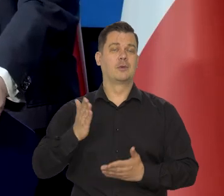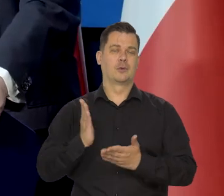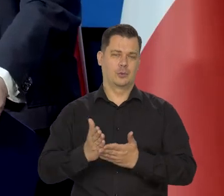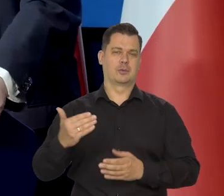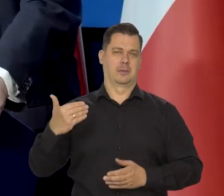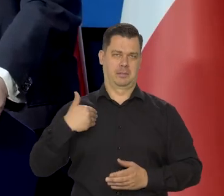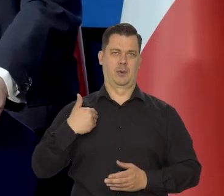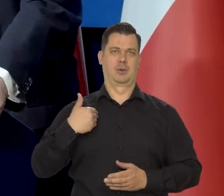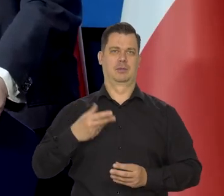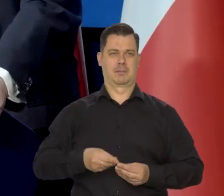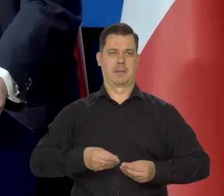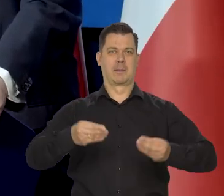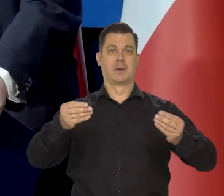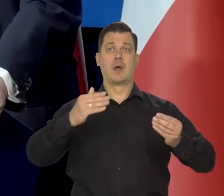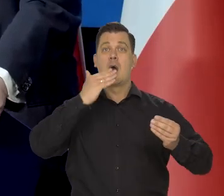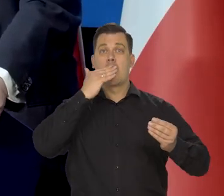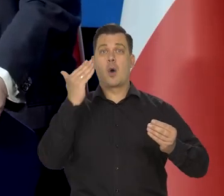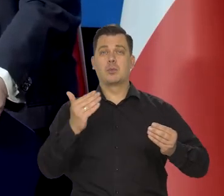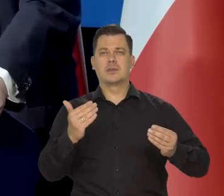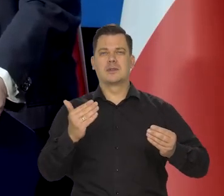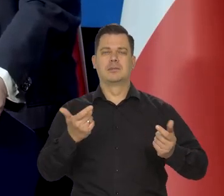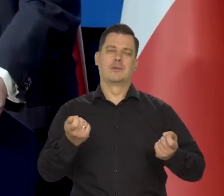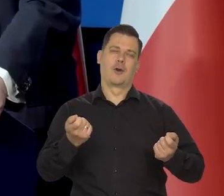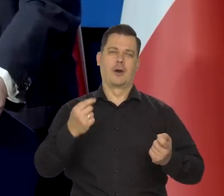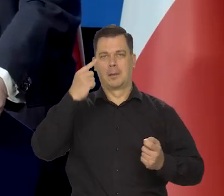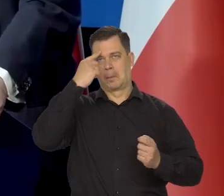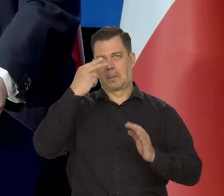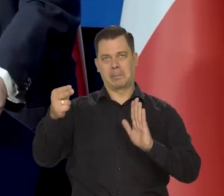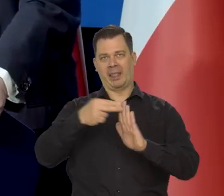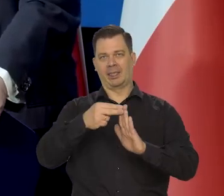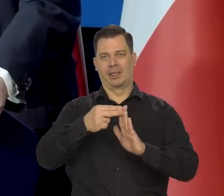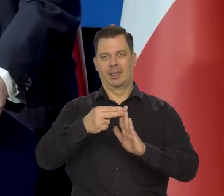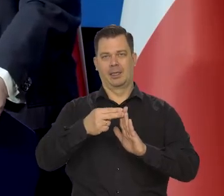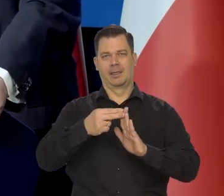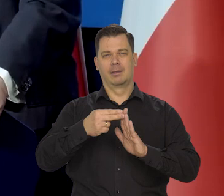Ślady komunizmu są, ale raczej w mentalności ludzkiej.